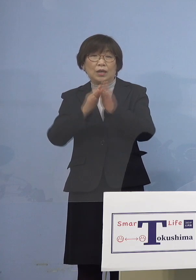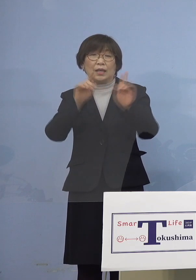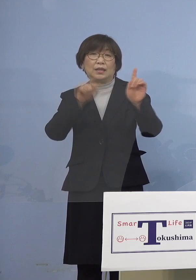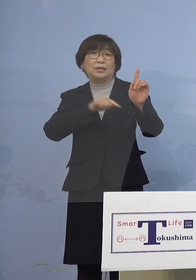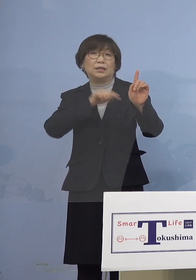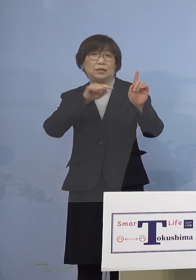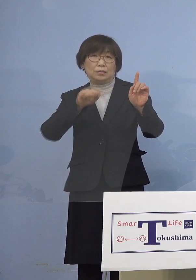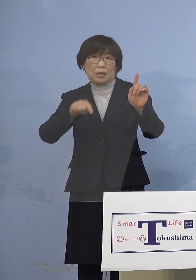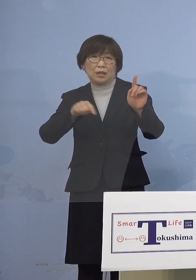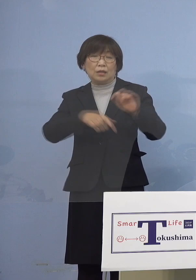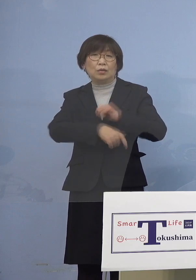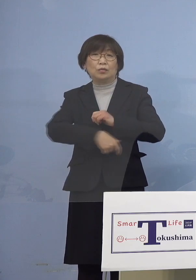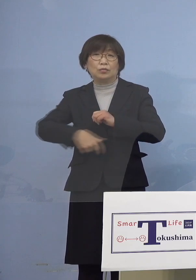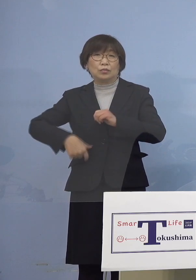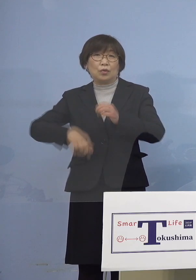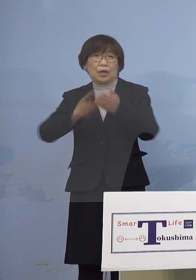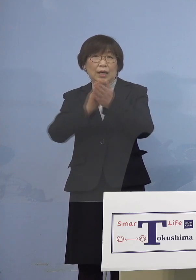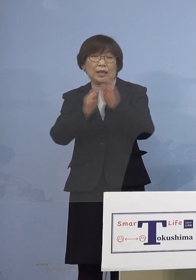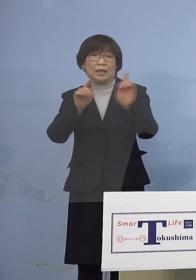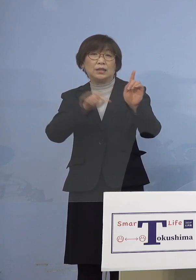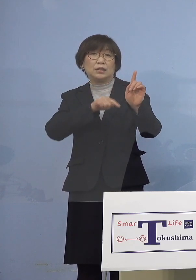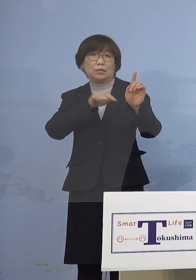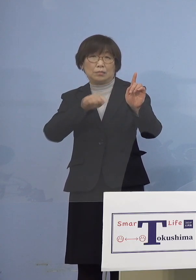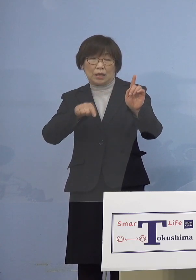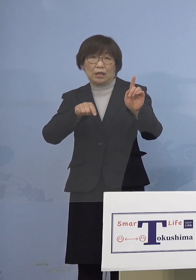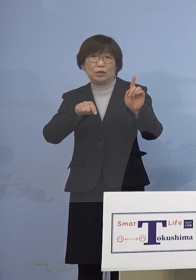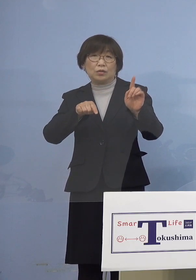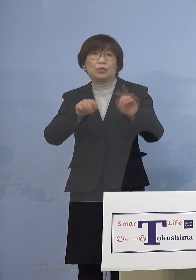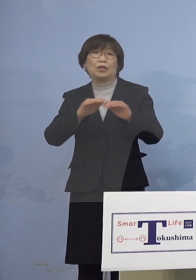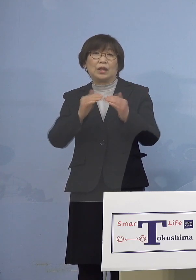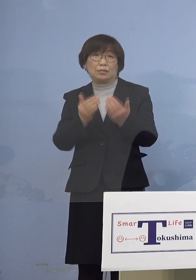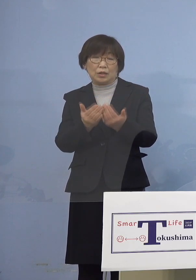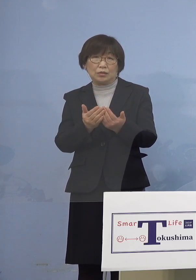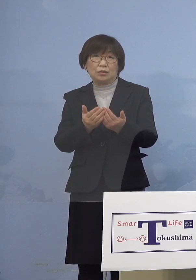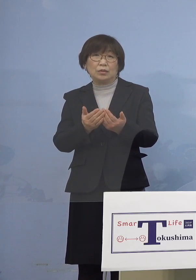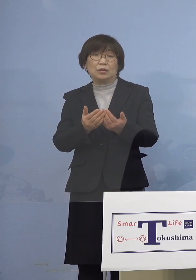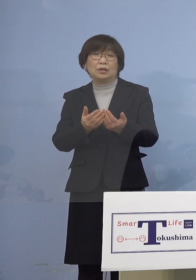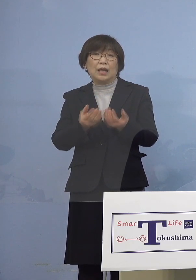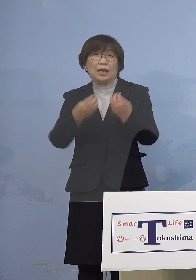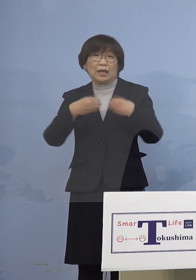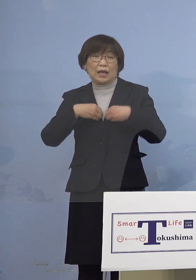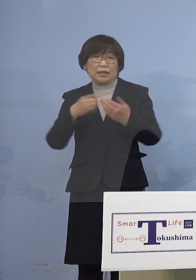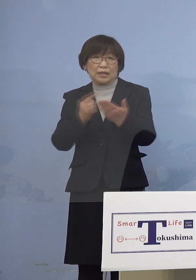福岡県1名となります また主な感染経路につきましては